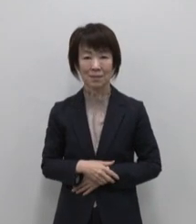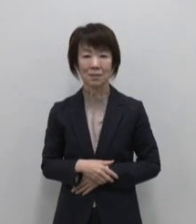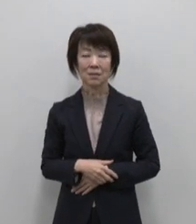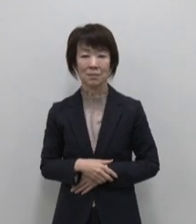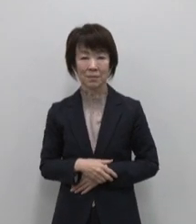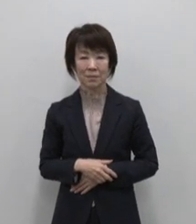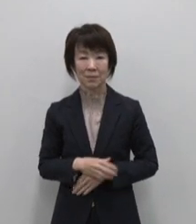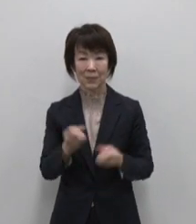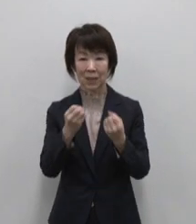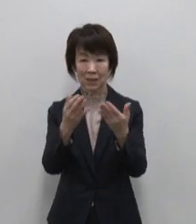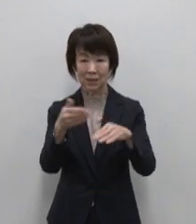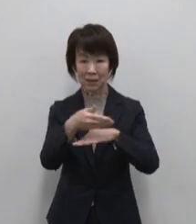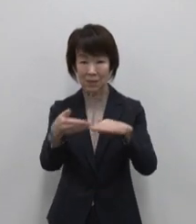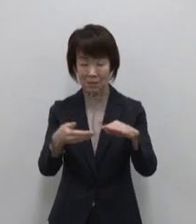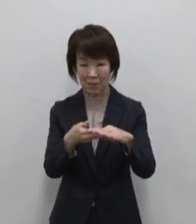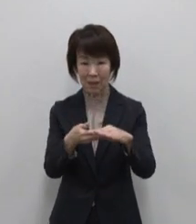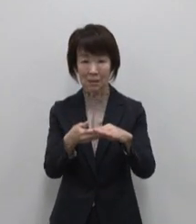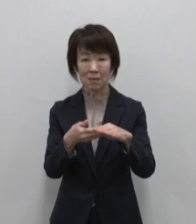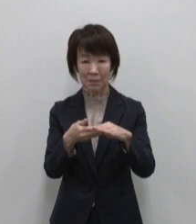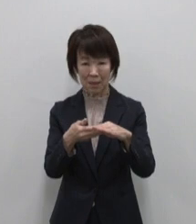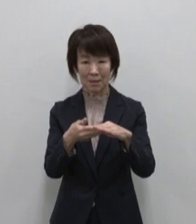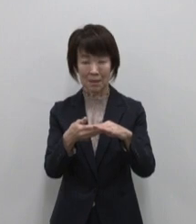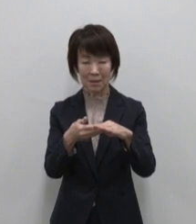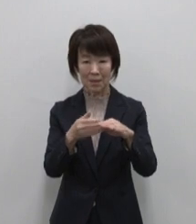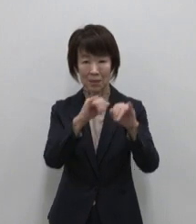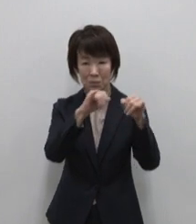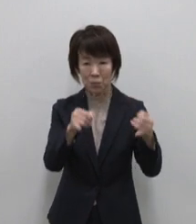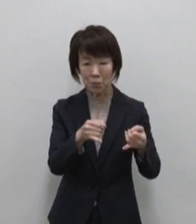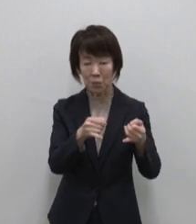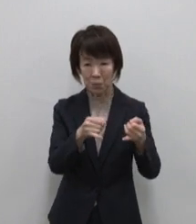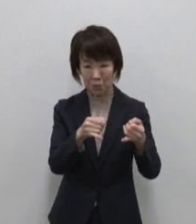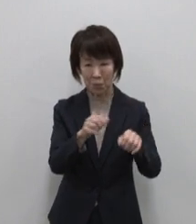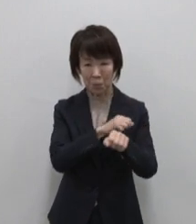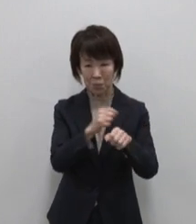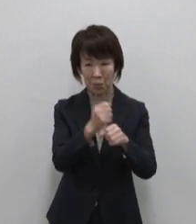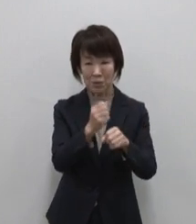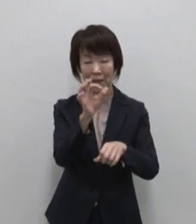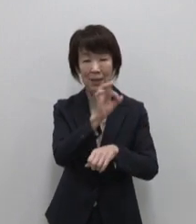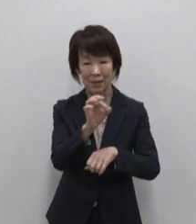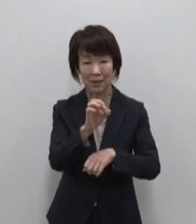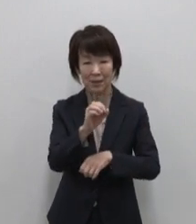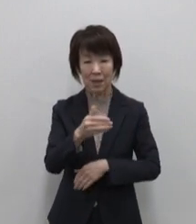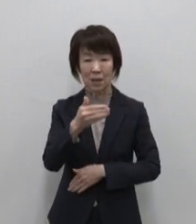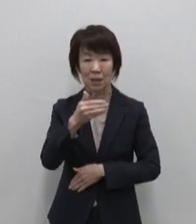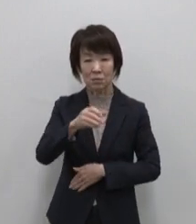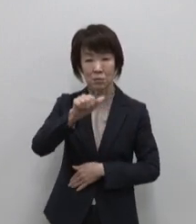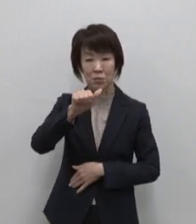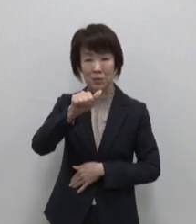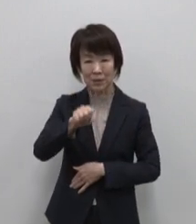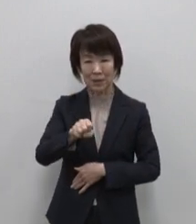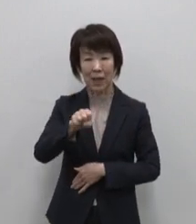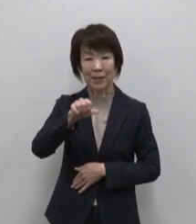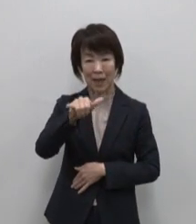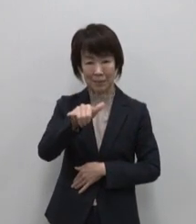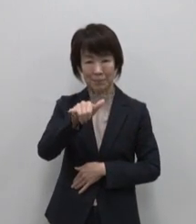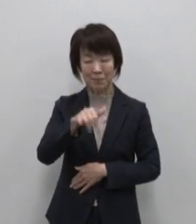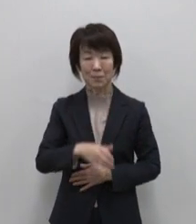新島のおススメは伊豆諸島の特産品 としても知られる くさや素焼